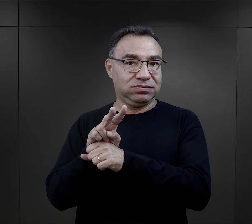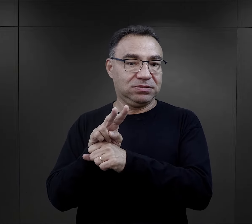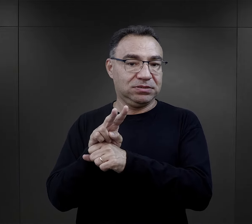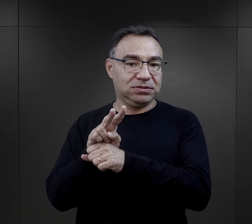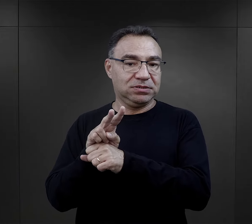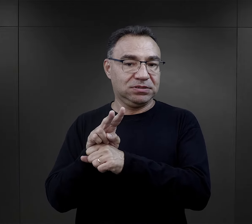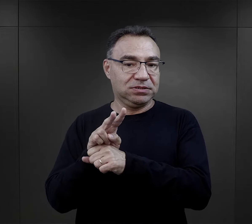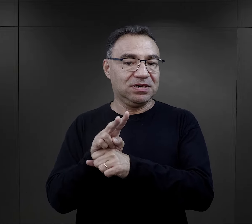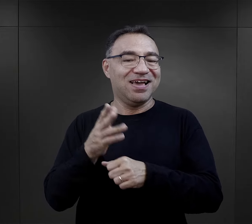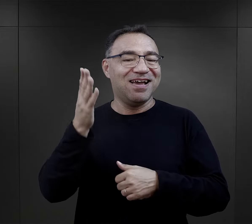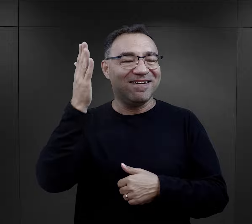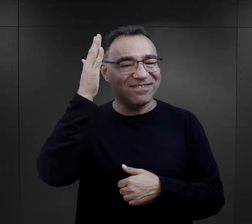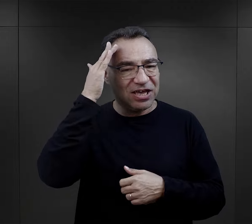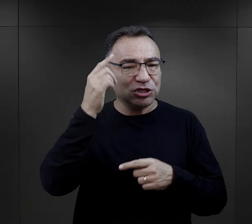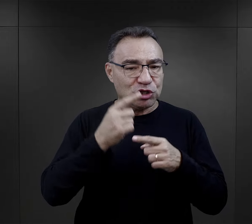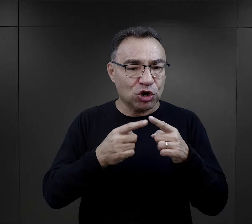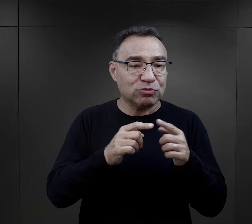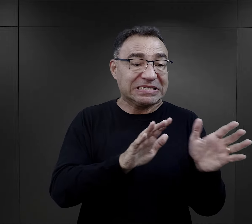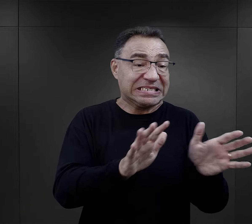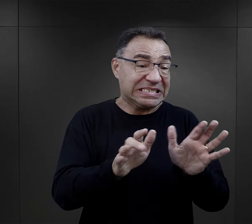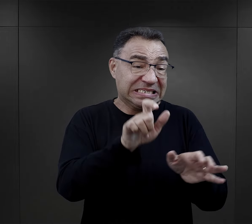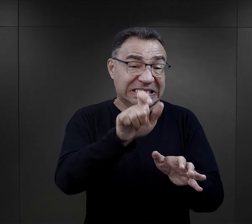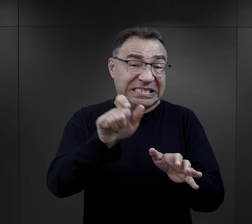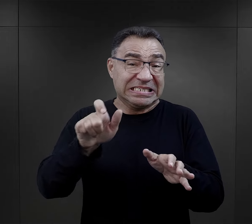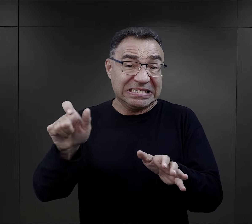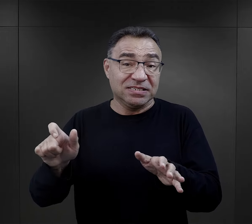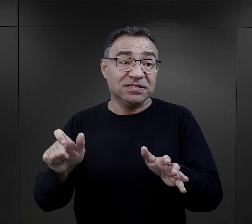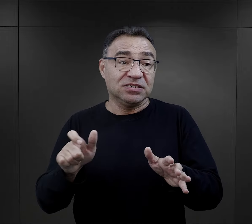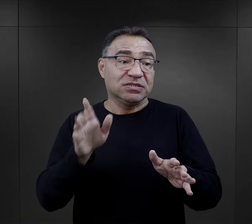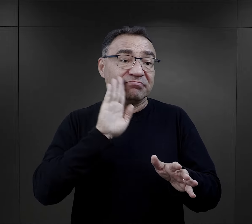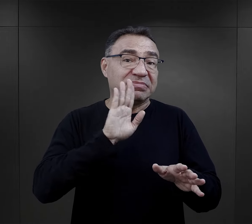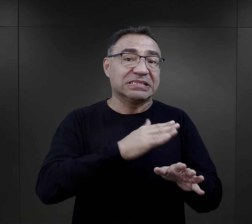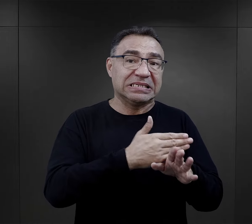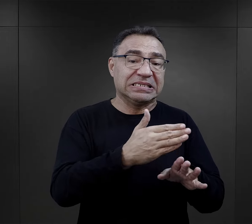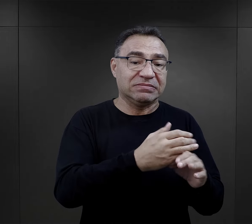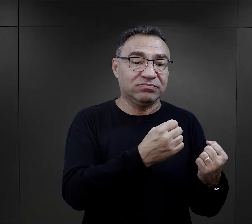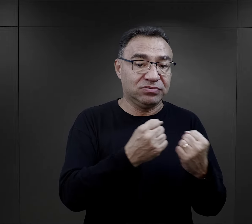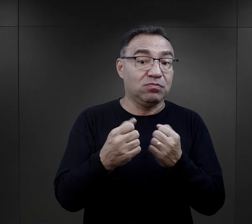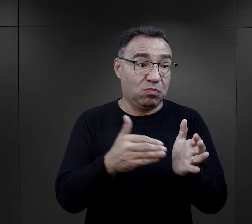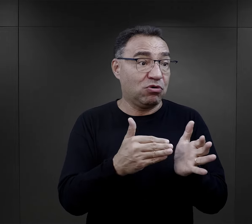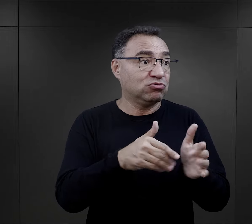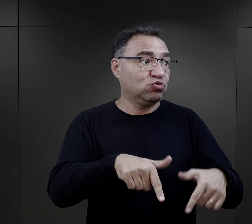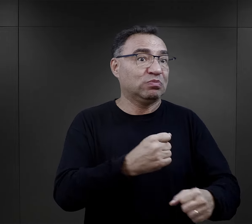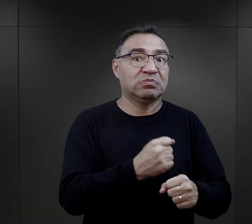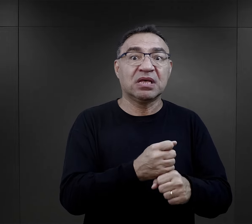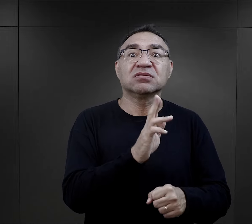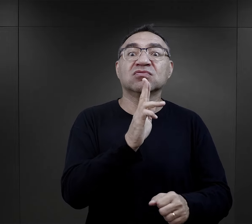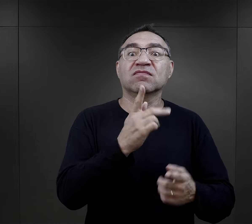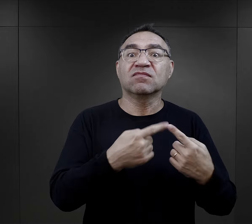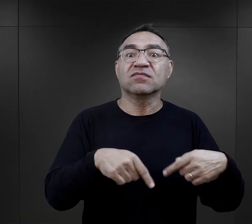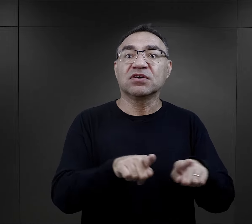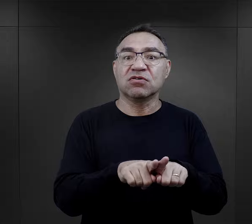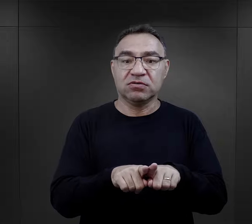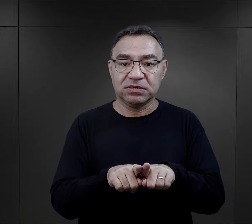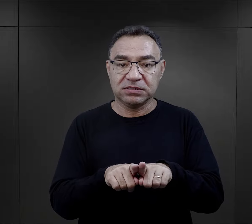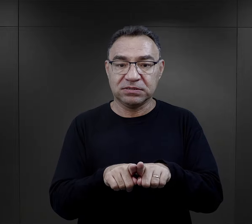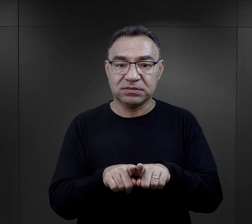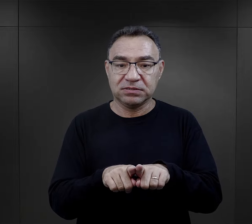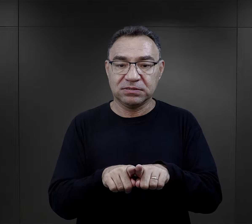przez esesmanów, którzy w pewien sposób muszą dbać o takich więźniów, bo oni są potrzebni.